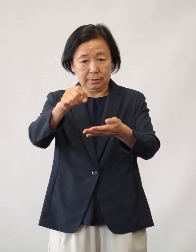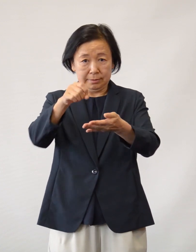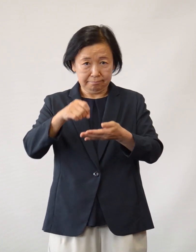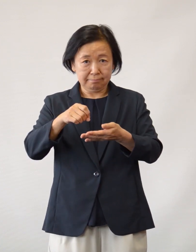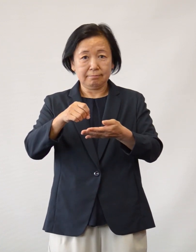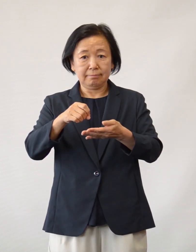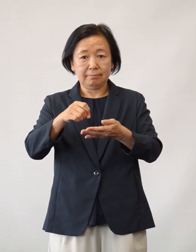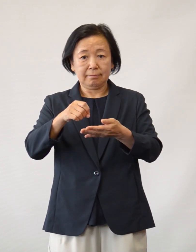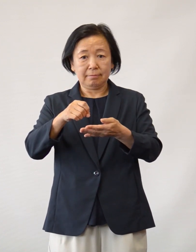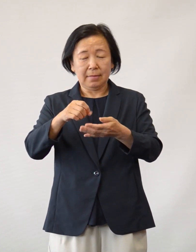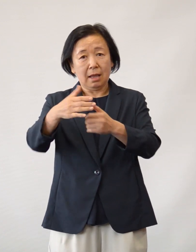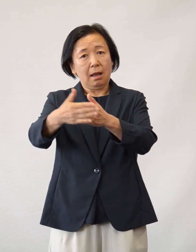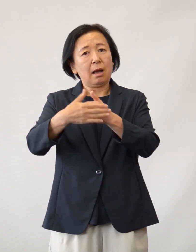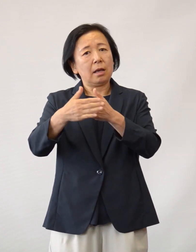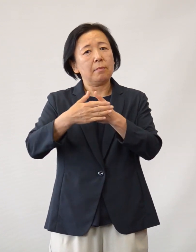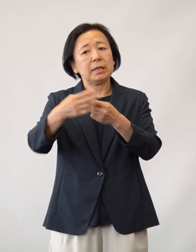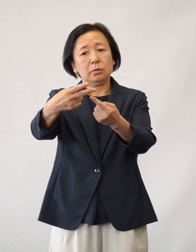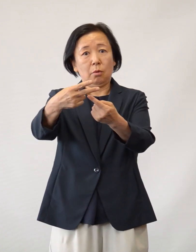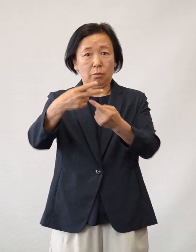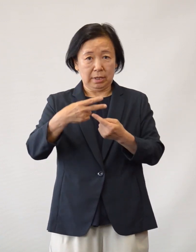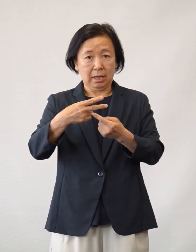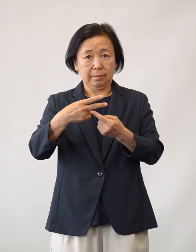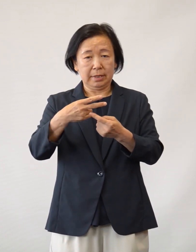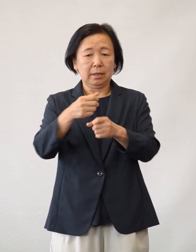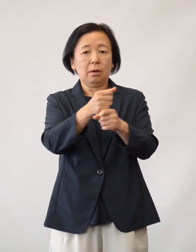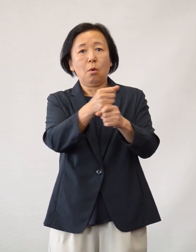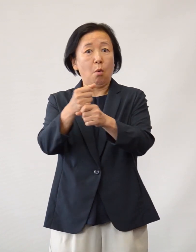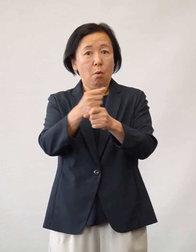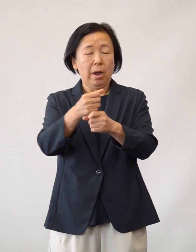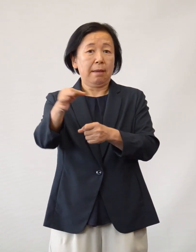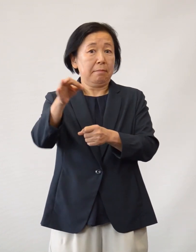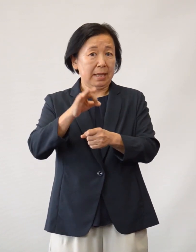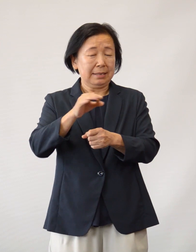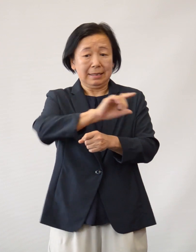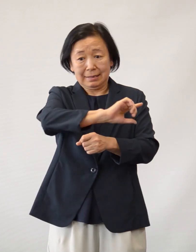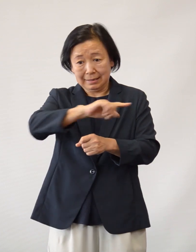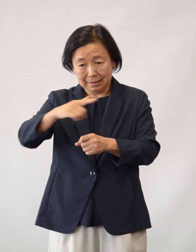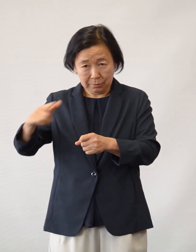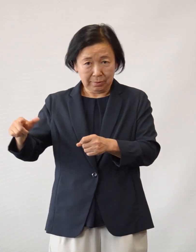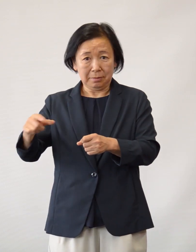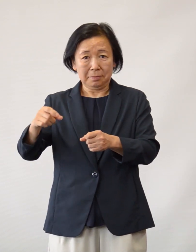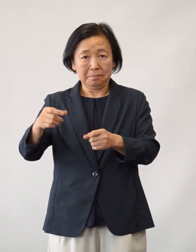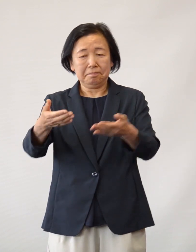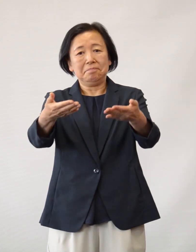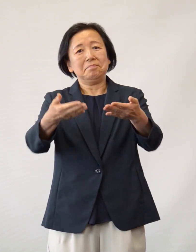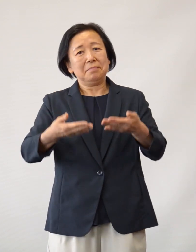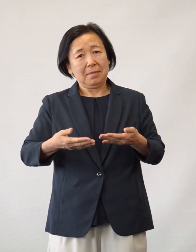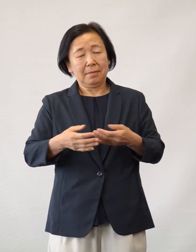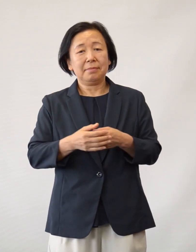そして、励ましのお手紙や 応援メッセージなどでございます